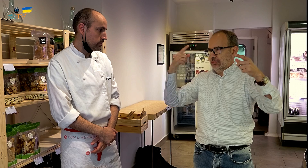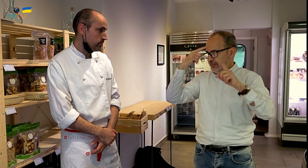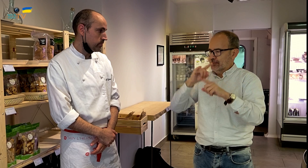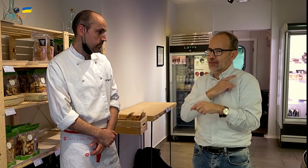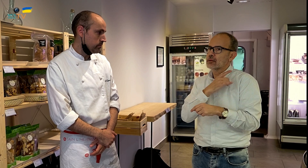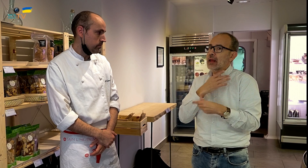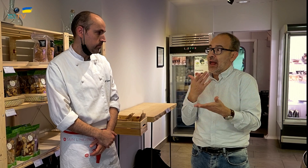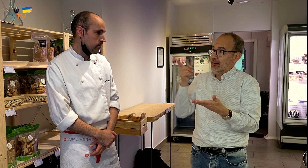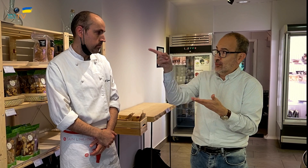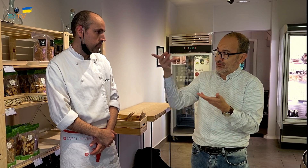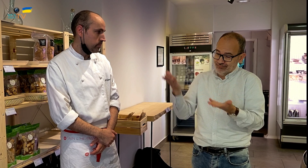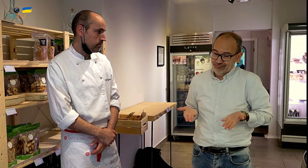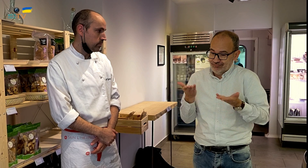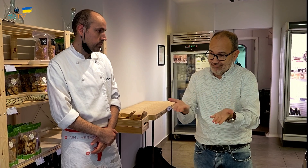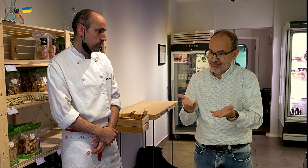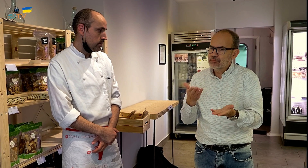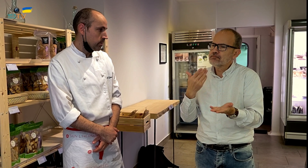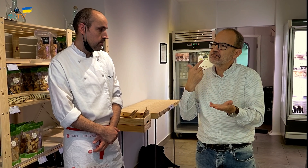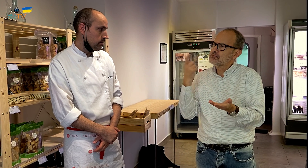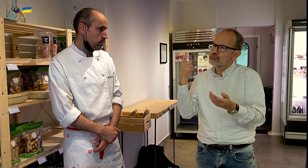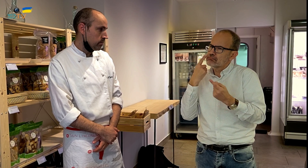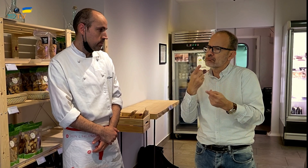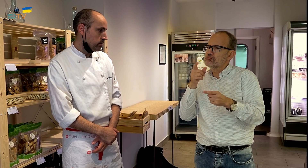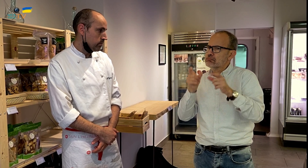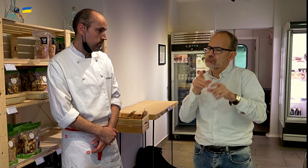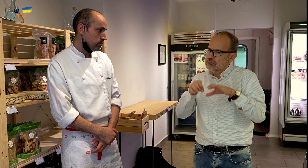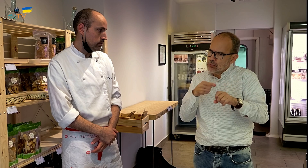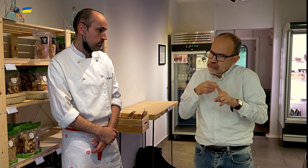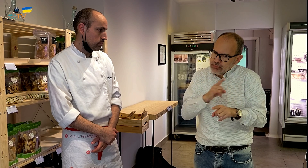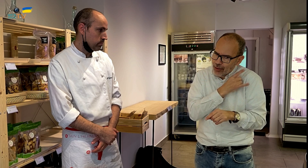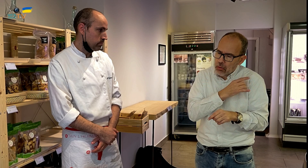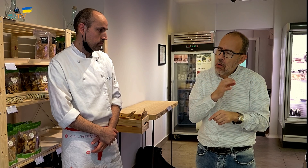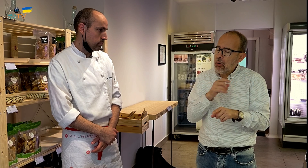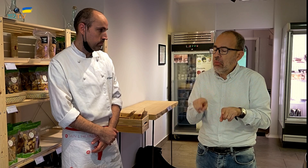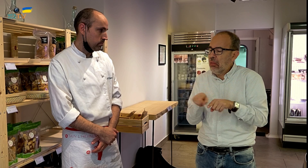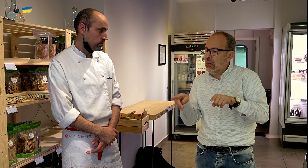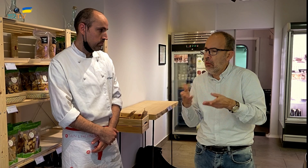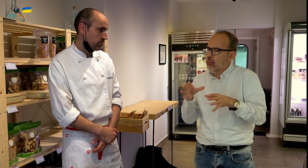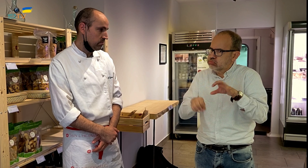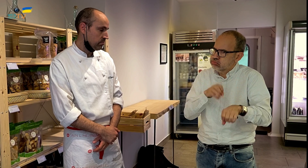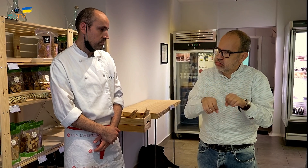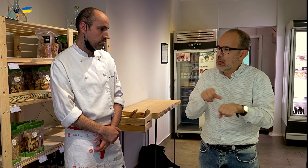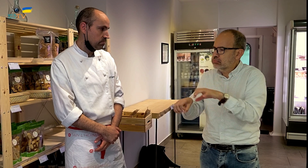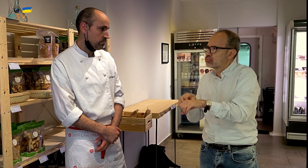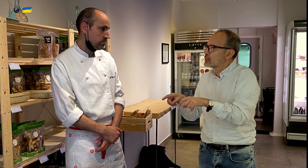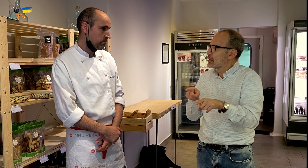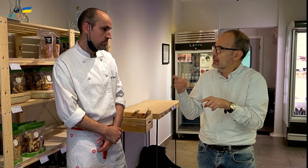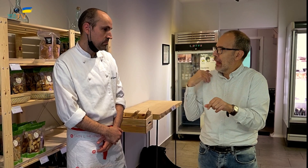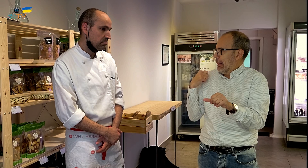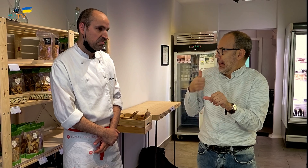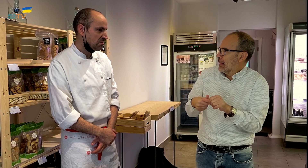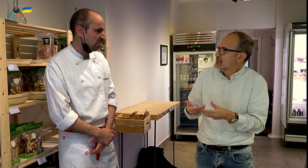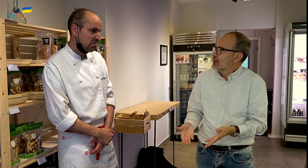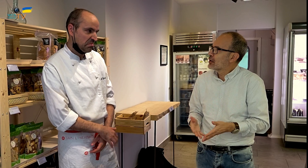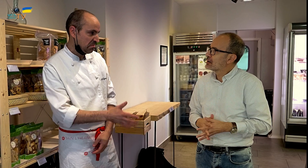Al ofrecer este sistema, ¿te has percatado de si las personas tienen preferencia por esta opción o les da igual?